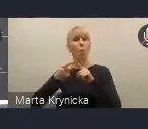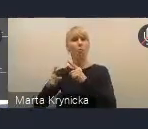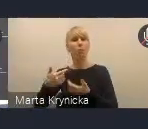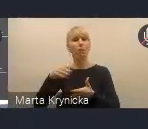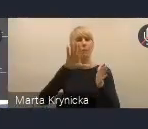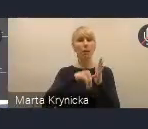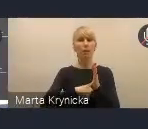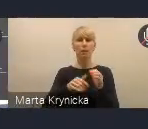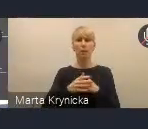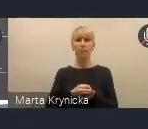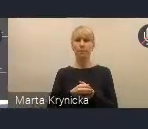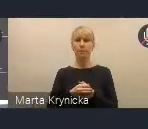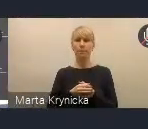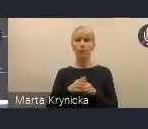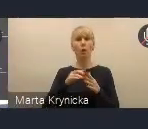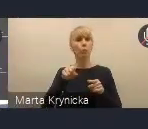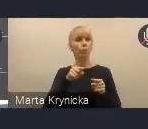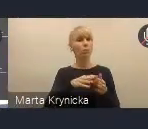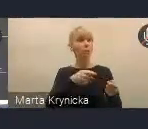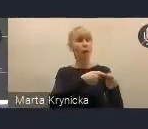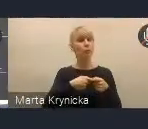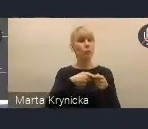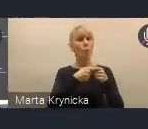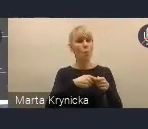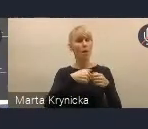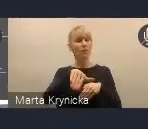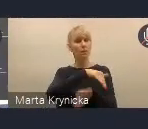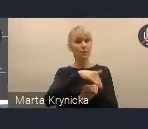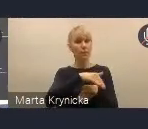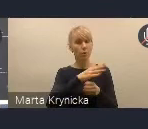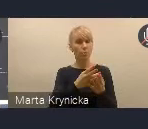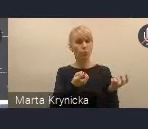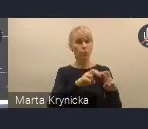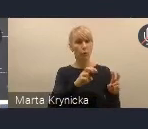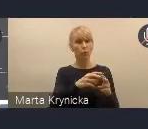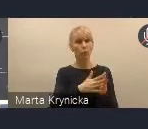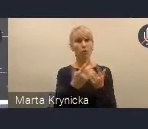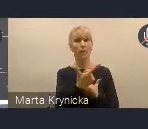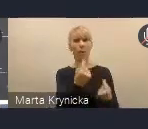jest filar, który opiera się na tej współpracy zewnętrznej, poprzez tworzenie partnerskich relacji z samorządami,